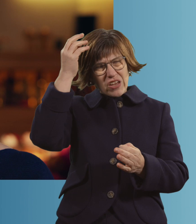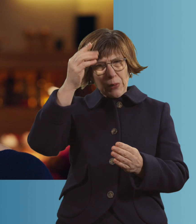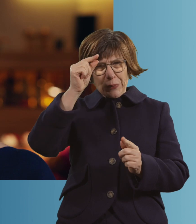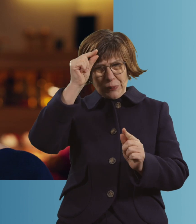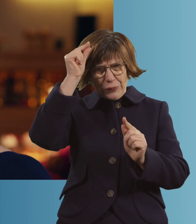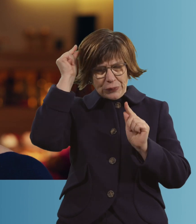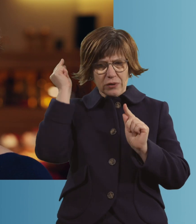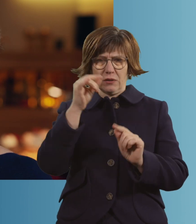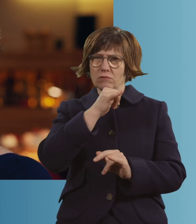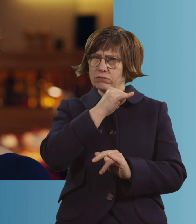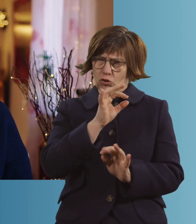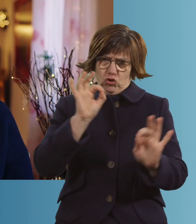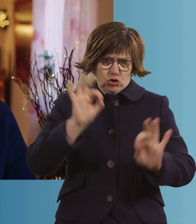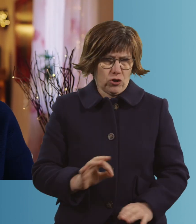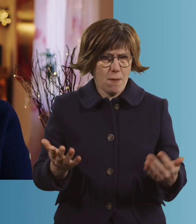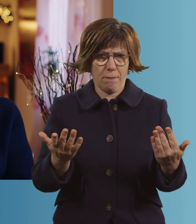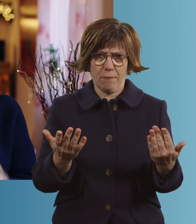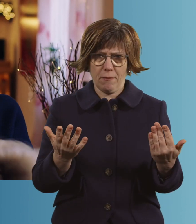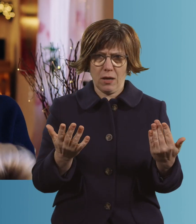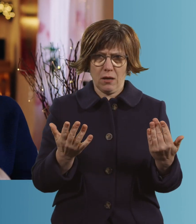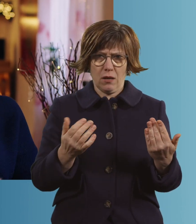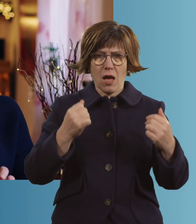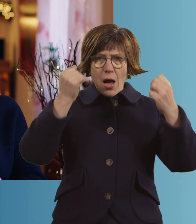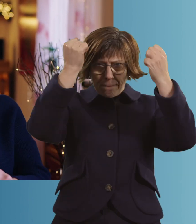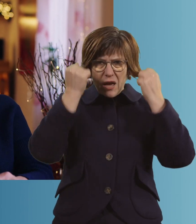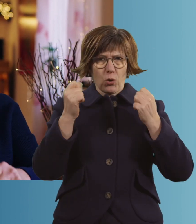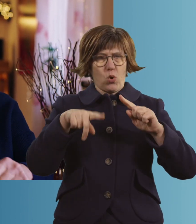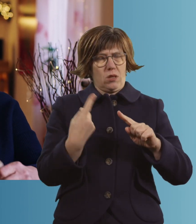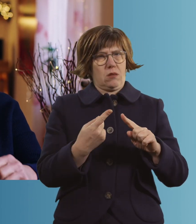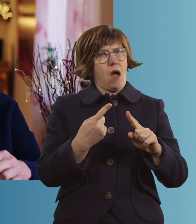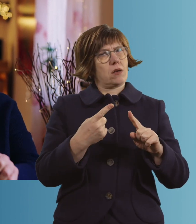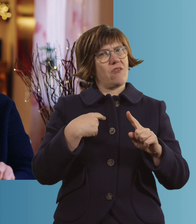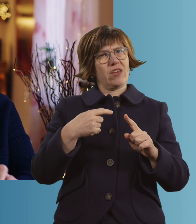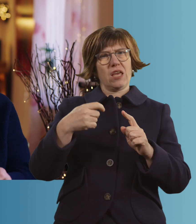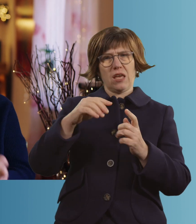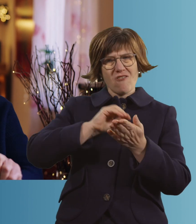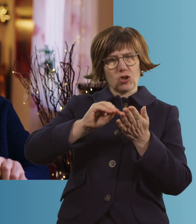es ist einfach schlimm. Die Perücke habe ich mir dann verschreiben lassen.